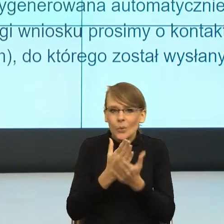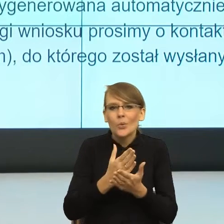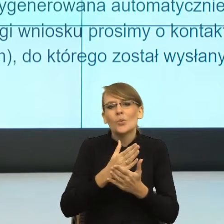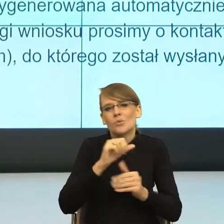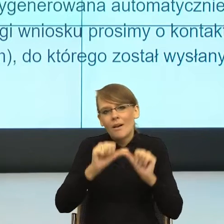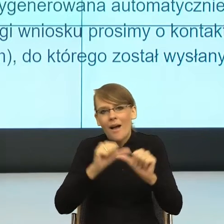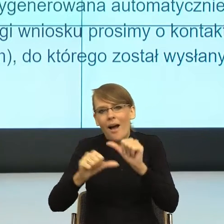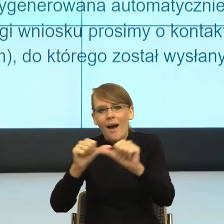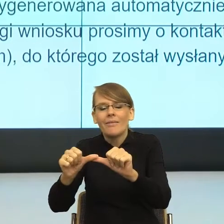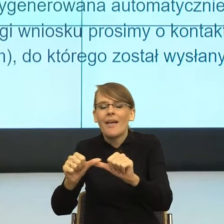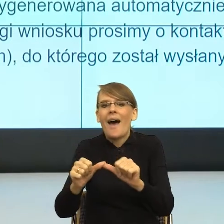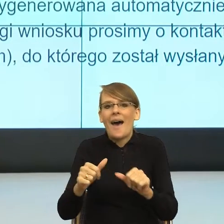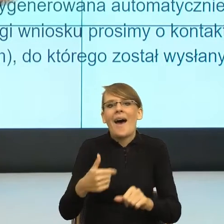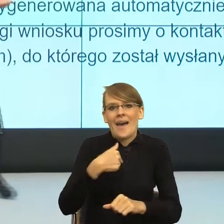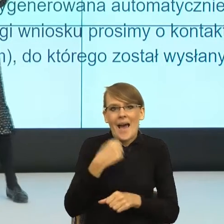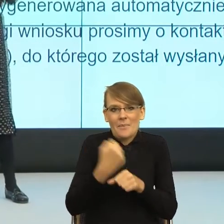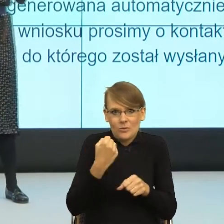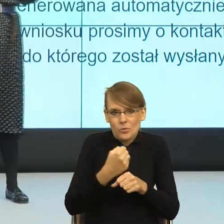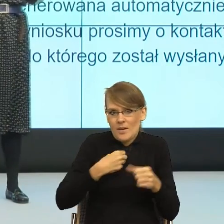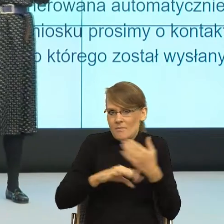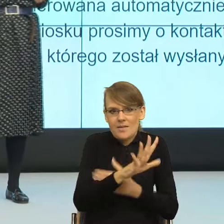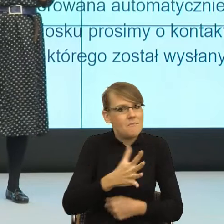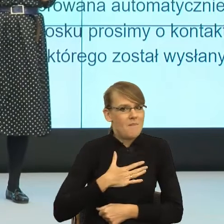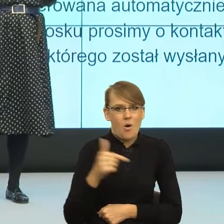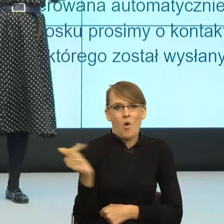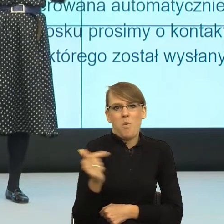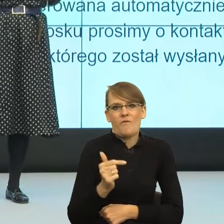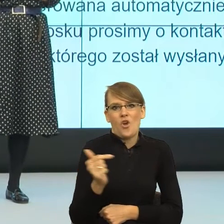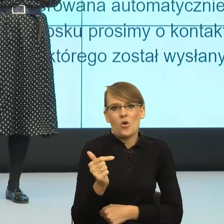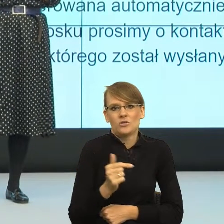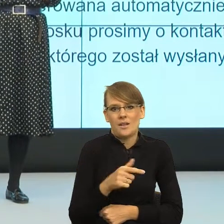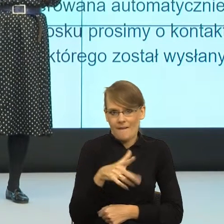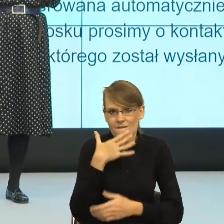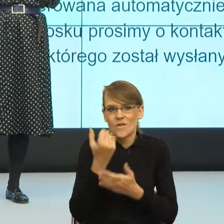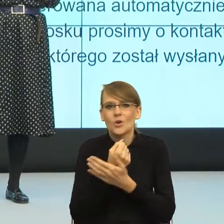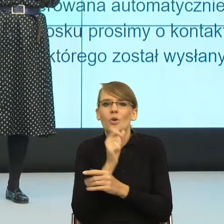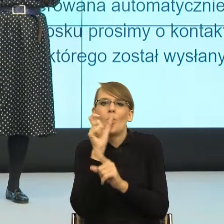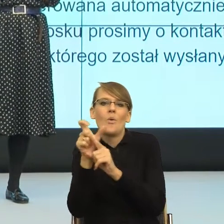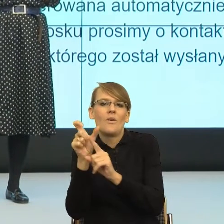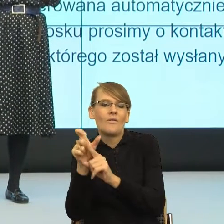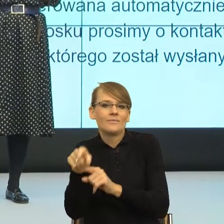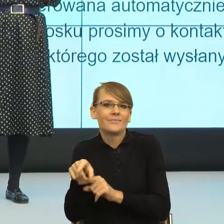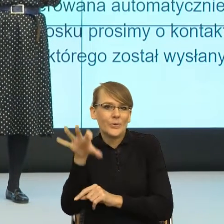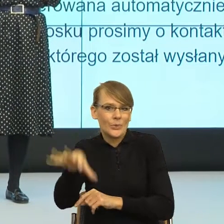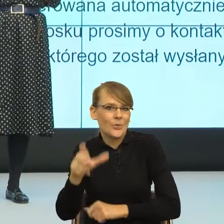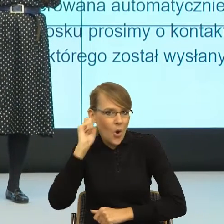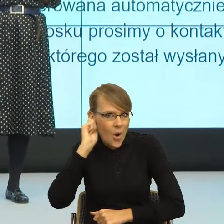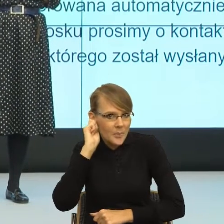w mediach jestem zobligowana do używania feminatywów i ich używam. Ale równocześnie zdarzają się sytuacje,